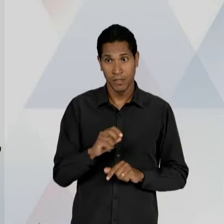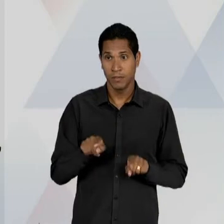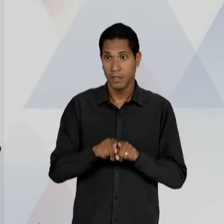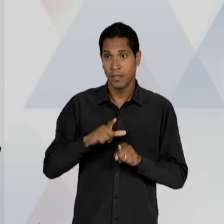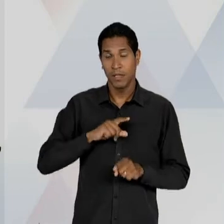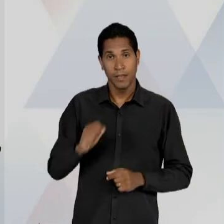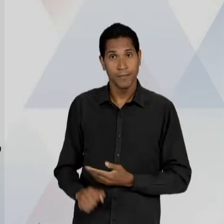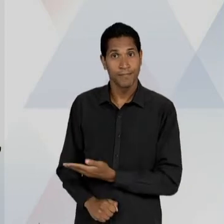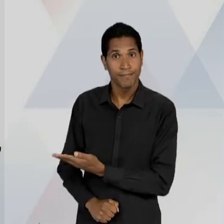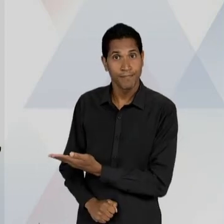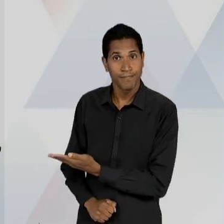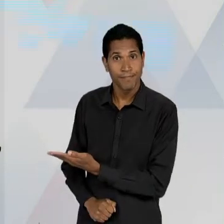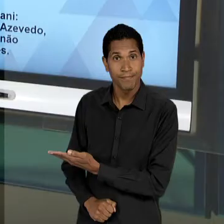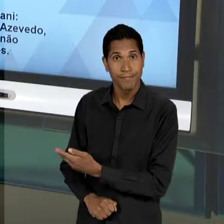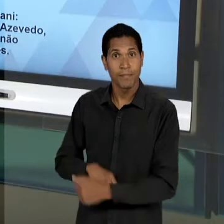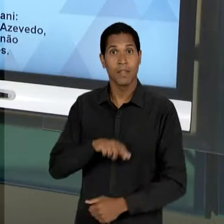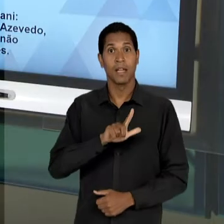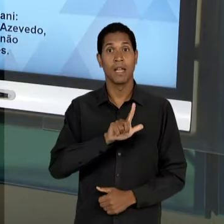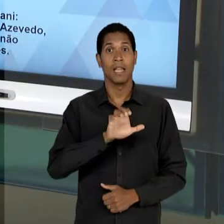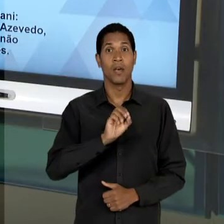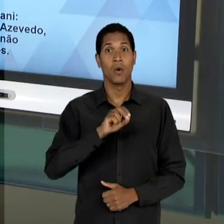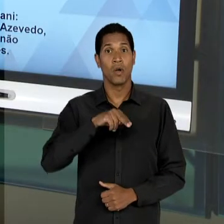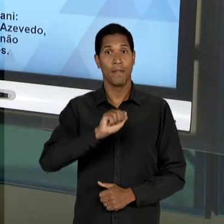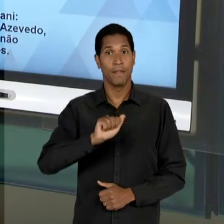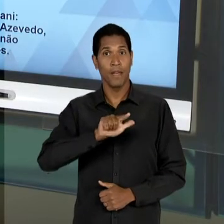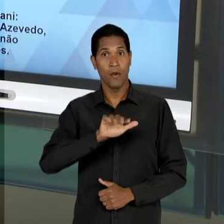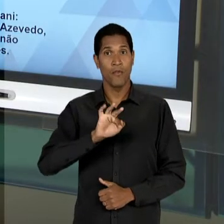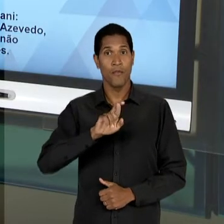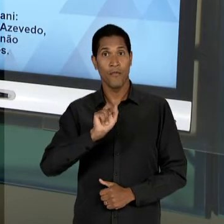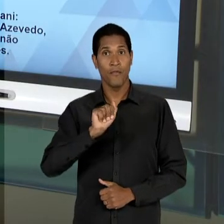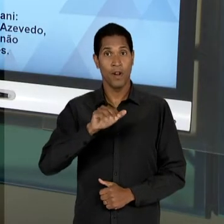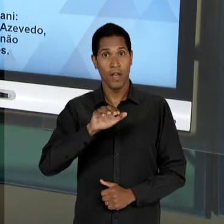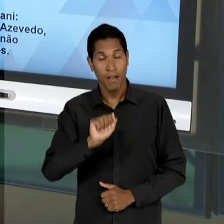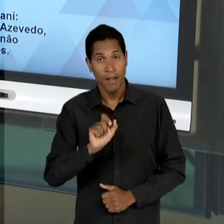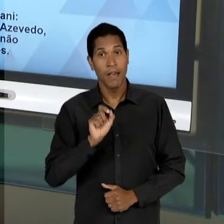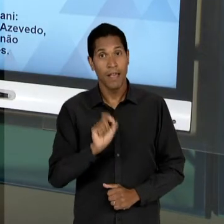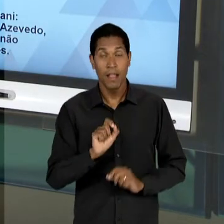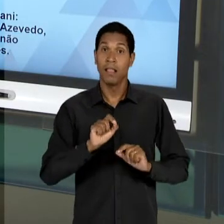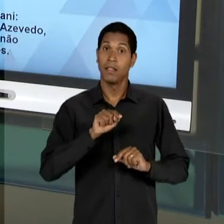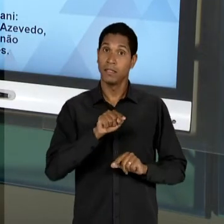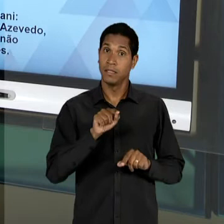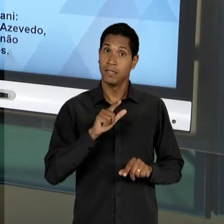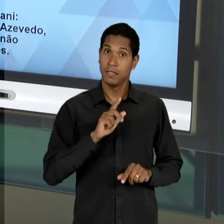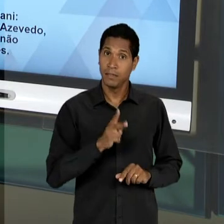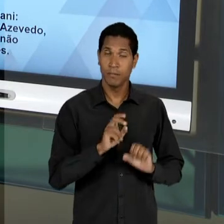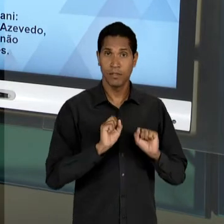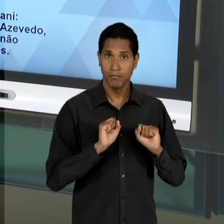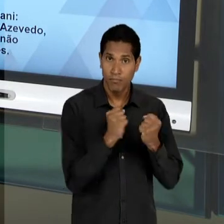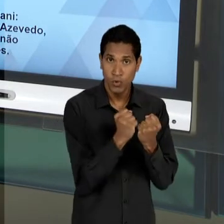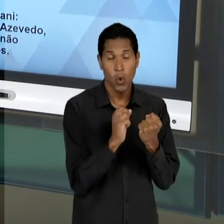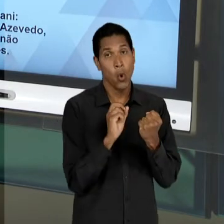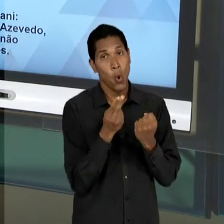INCLUSIVE LEONEL FRANCA, UM CLÉRIGO, JESUÍTA, DEFENSORES, OU PELO MENOS RELACIONADOS, AO CAMPO